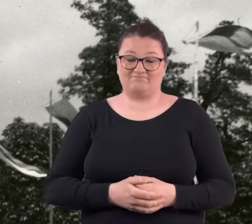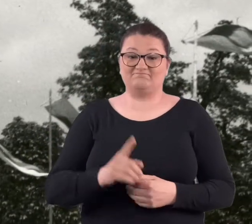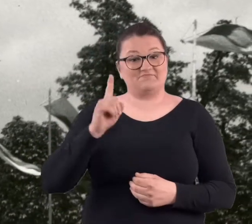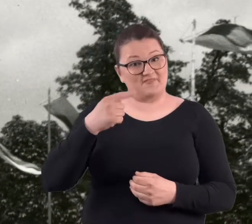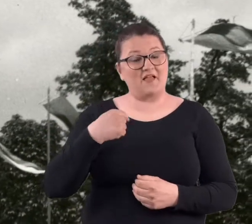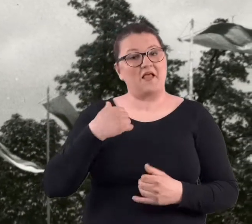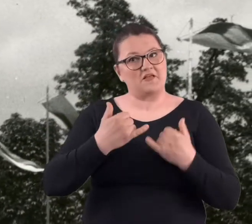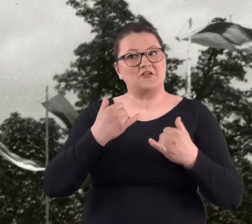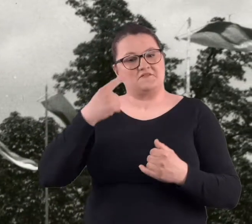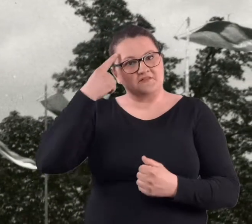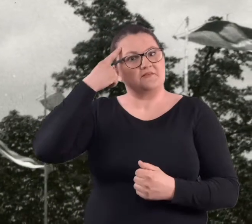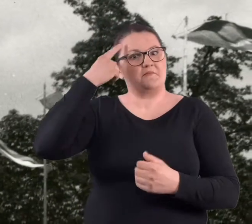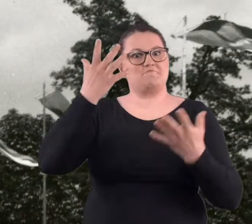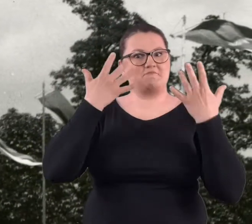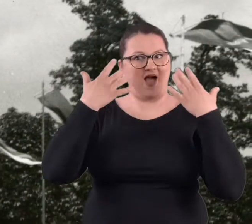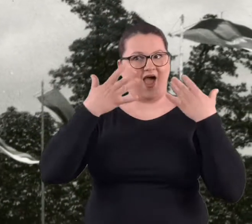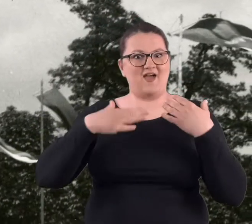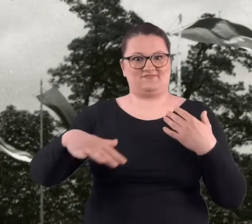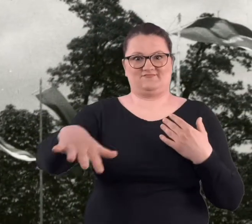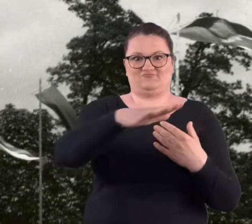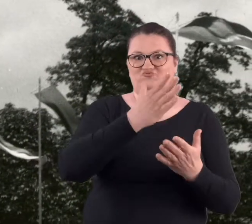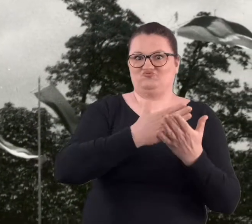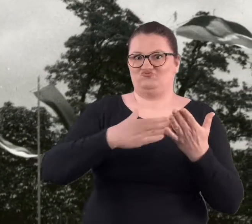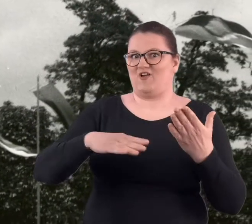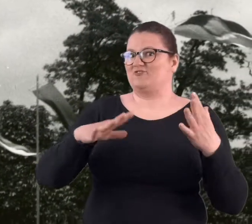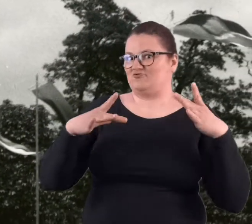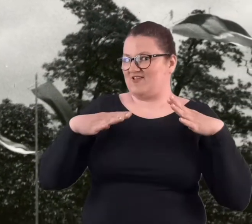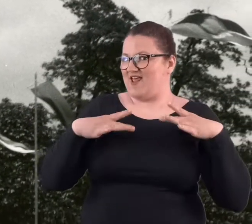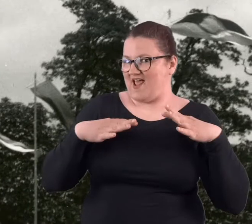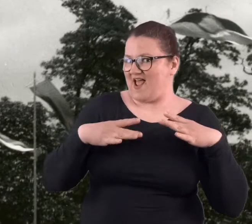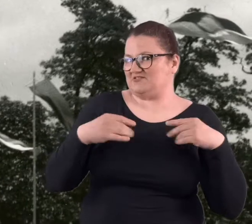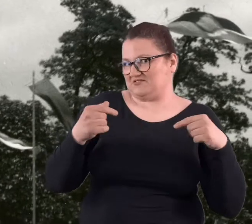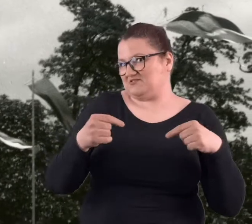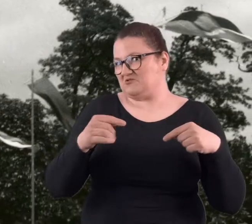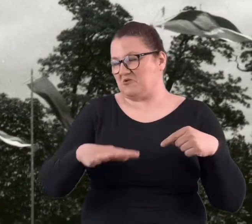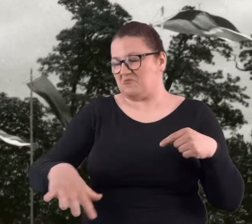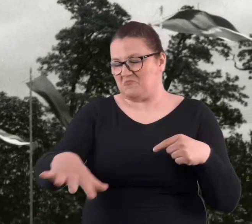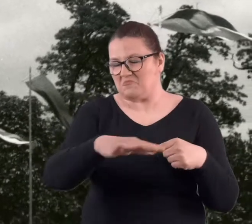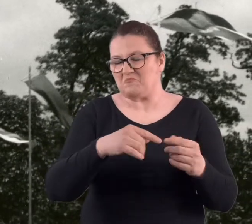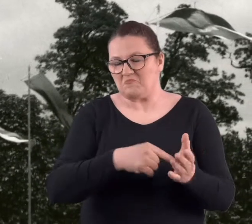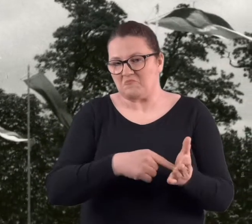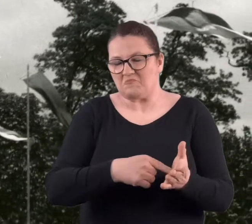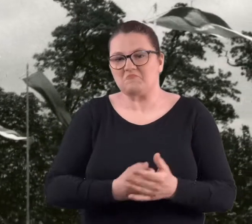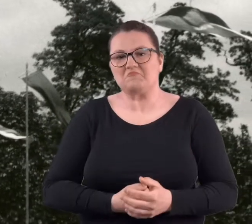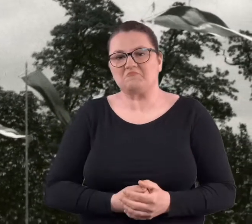Ale wspominając właśnie ten park, tą część właśnie taką powiedzmy rekreacyjną